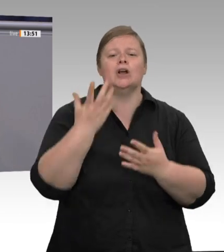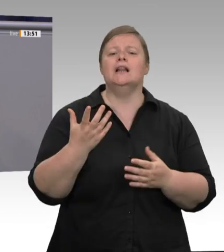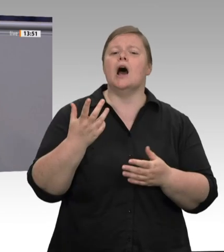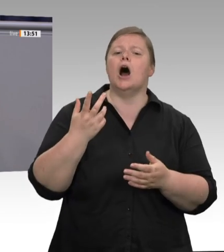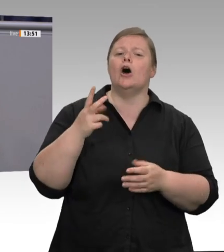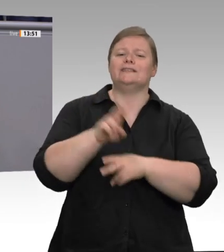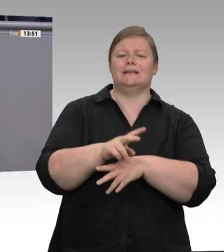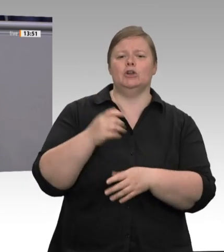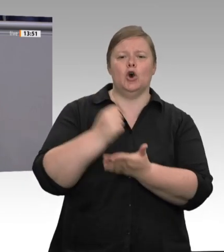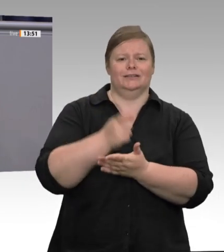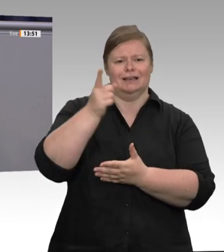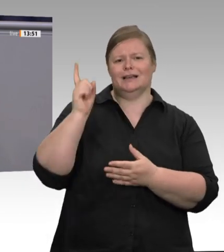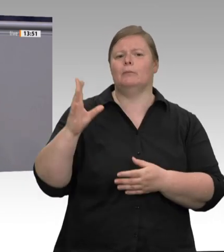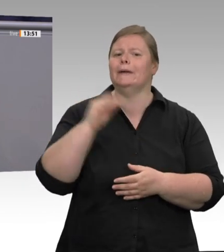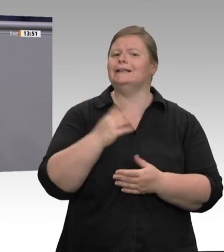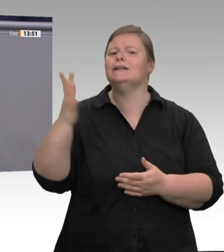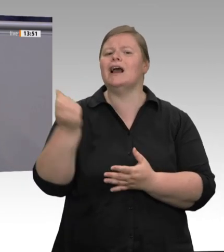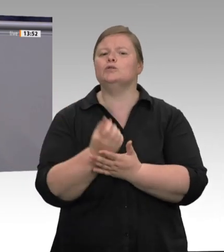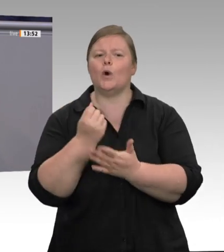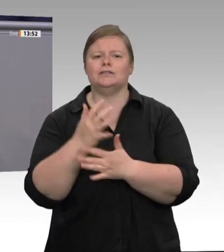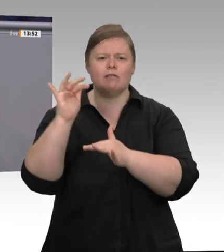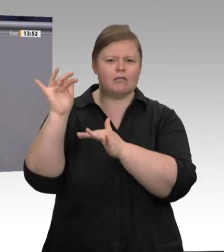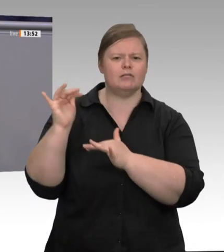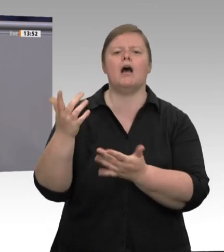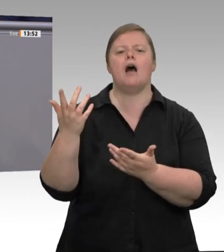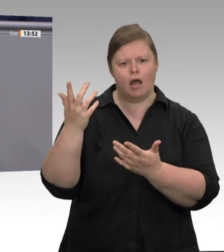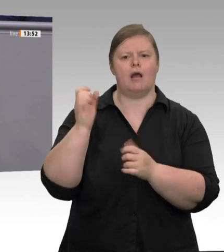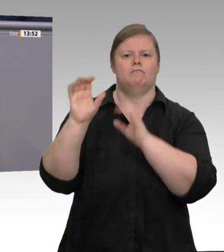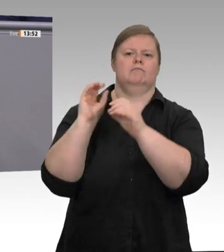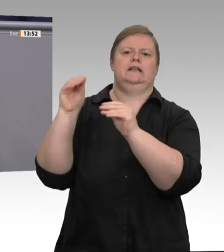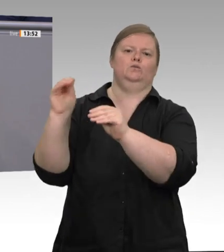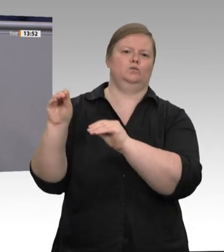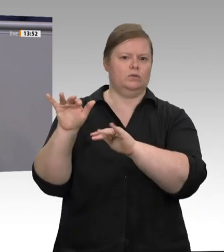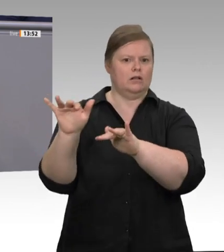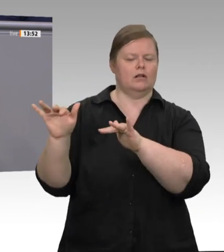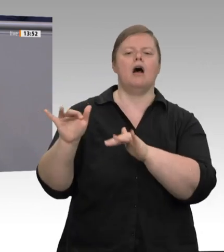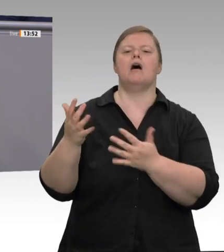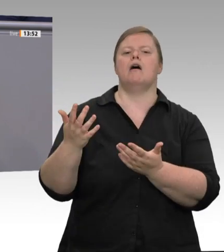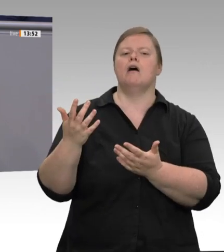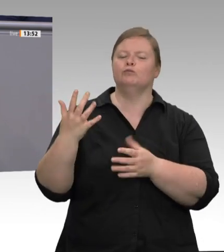zu kontrollieren. Wenn es jetzt noch gelingt, Wahlen von Betriebsräten